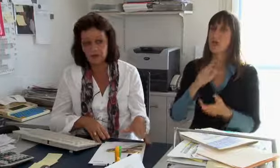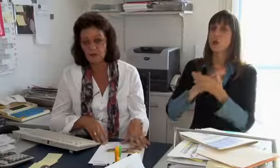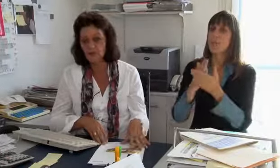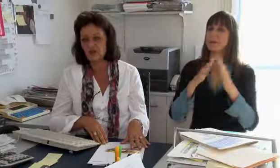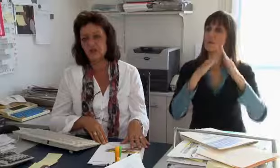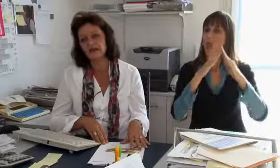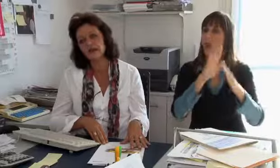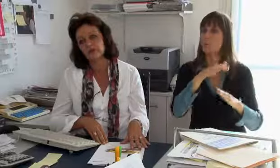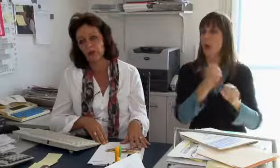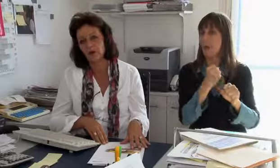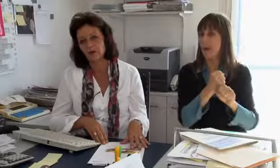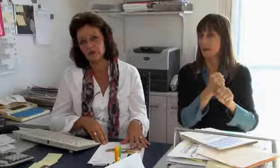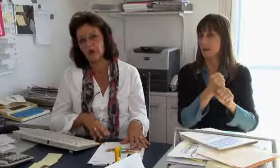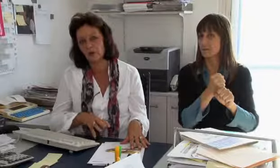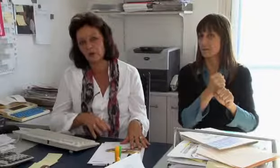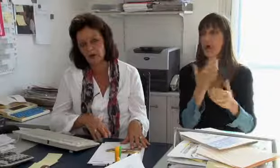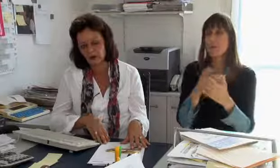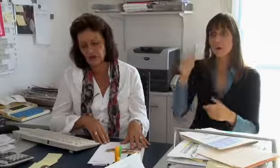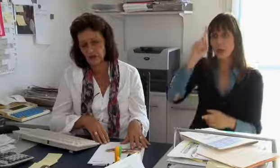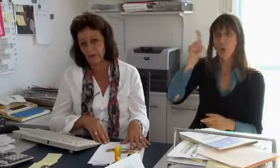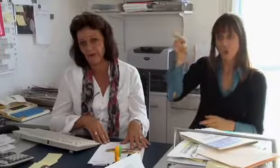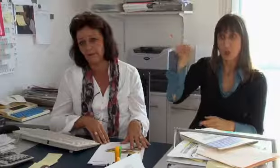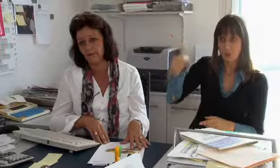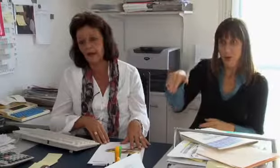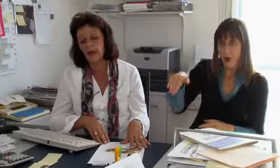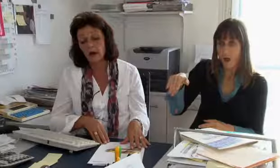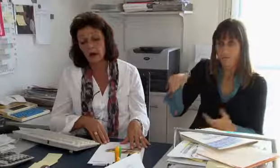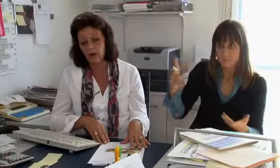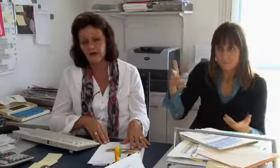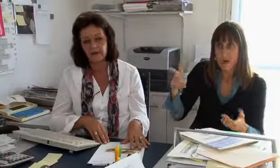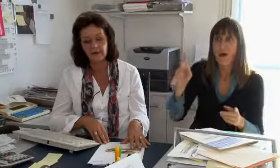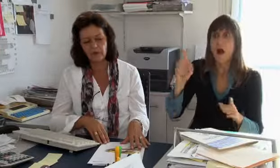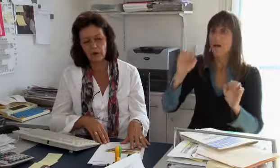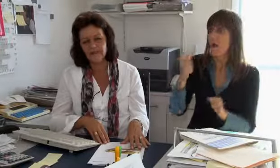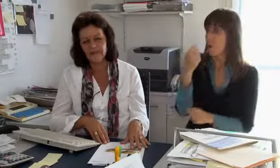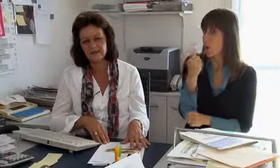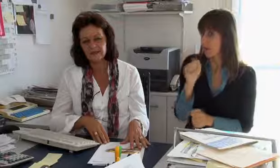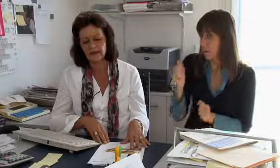dass die Dolmetscher von zu Hause aus arbeiten. Das gibt es, zum Beispiel in Deutschland wir das gemacht.